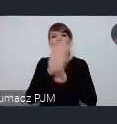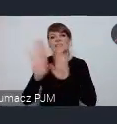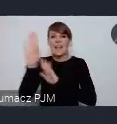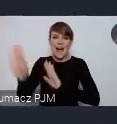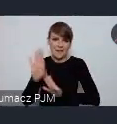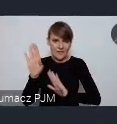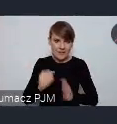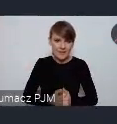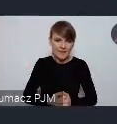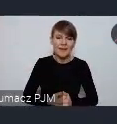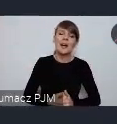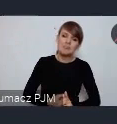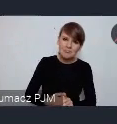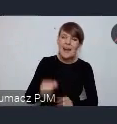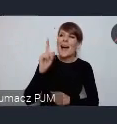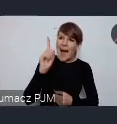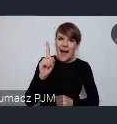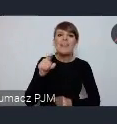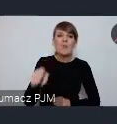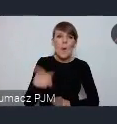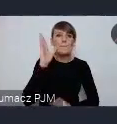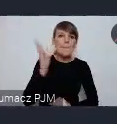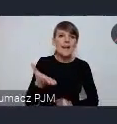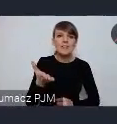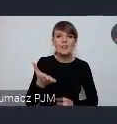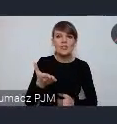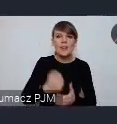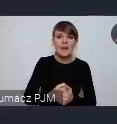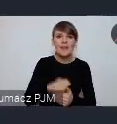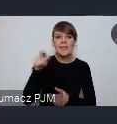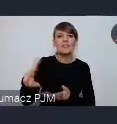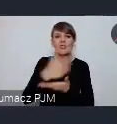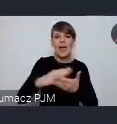Chociaż to będzie w tej tej... części expo -części expo